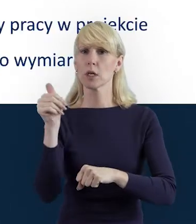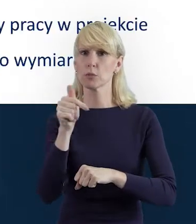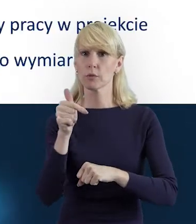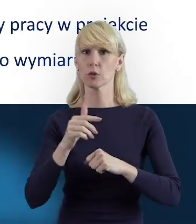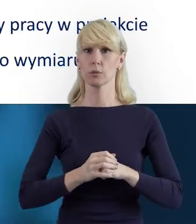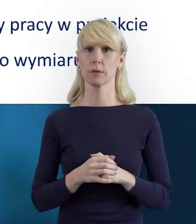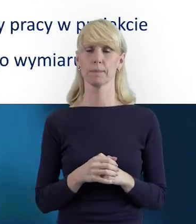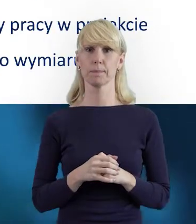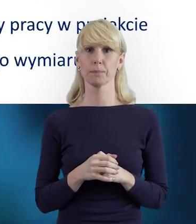Dzień dobry.